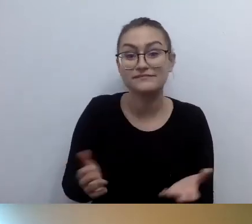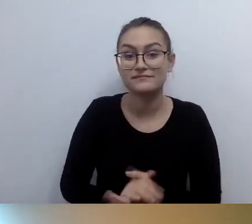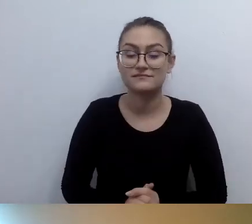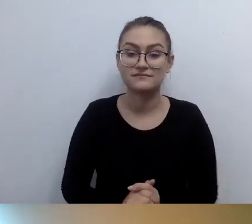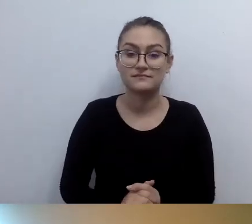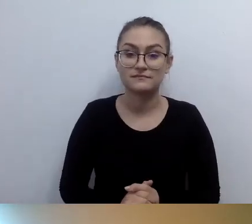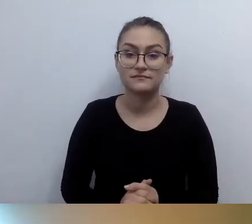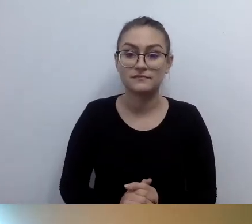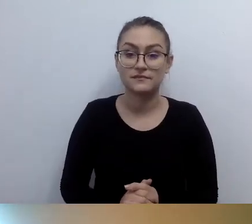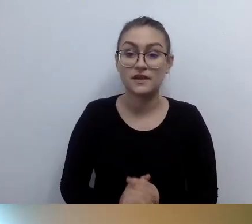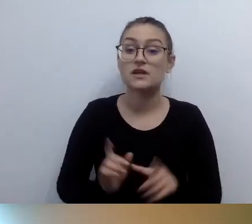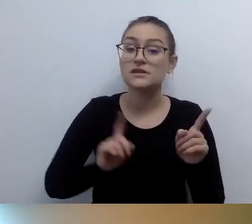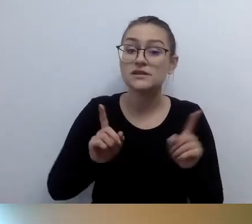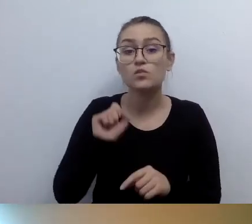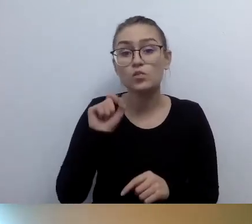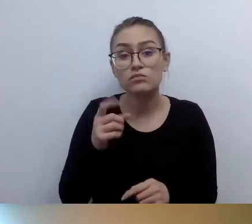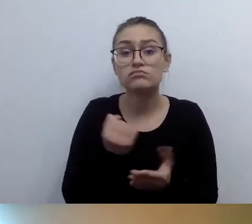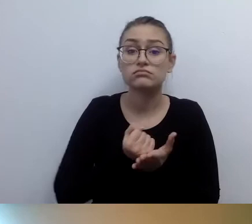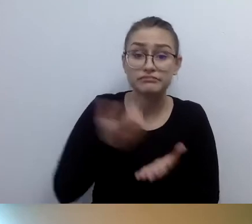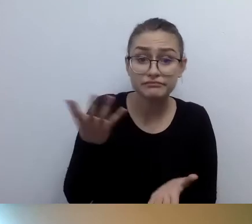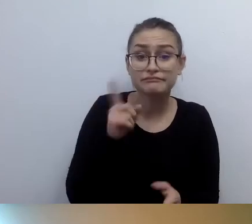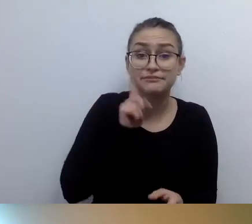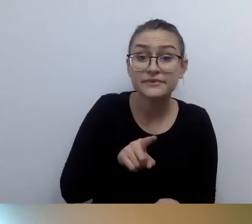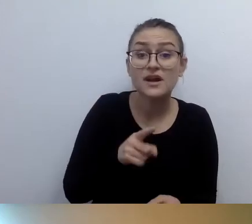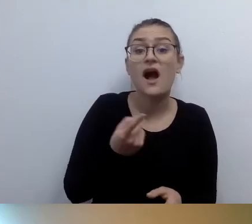Ale czasem przekraczane są granice absurdu. Proszę to sprawdzać.